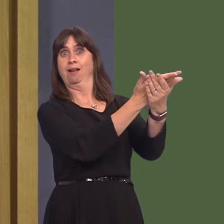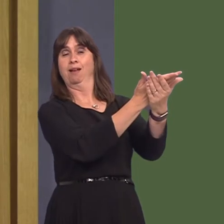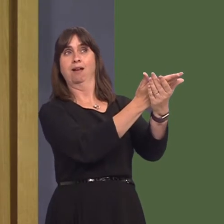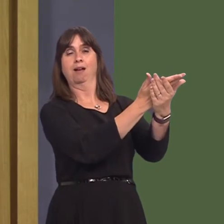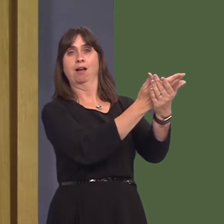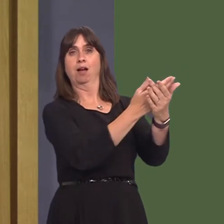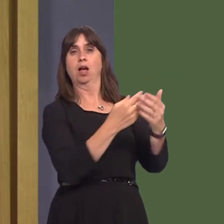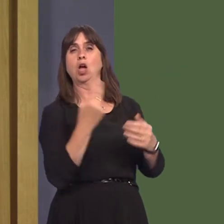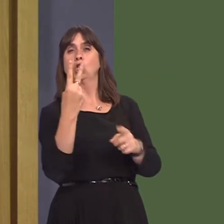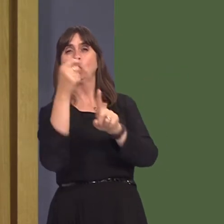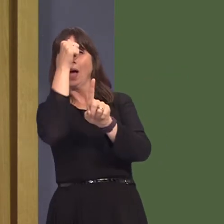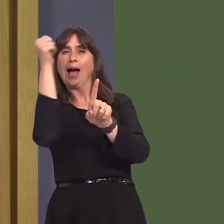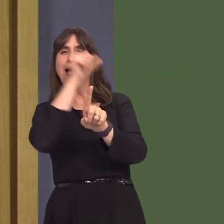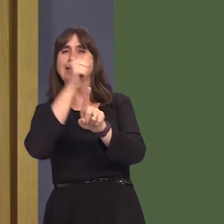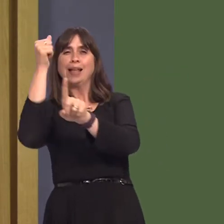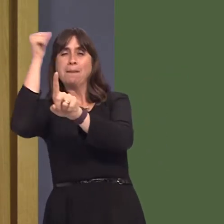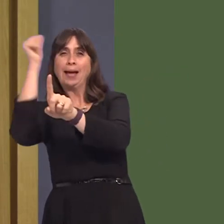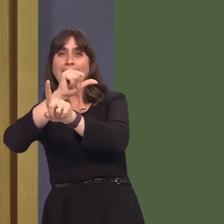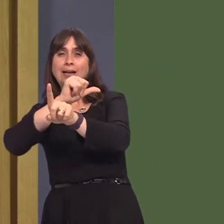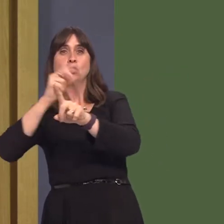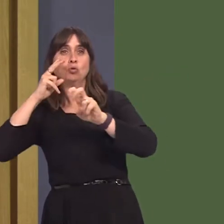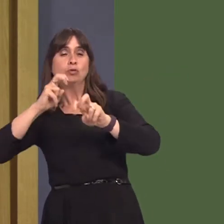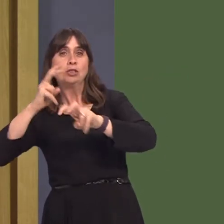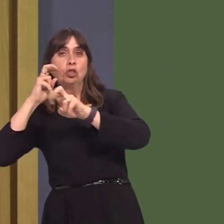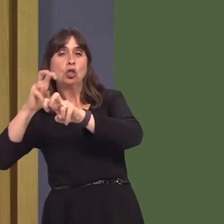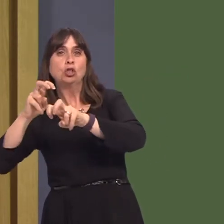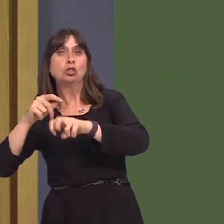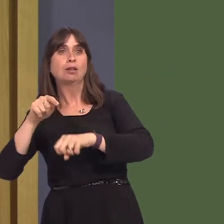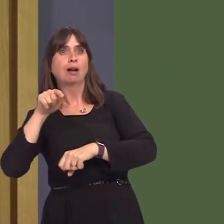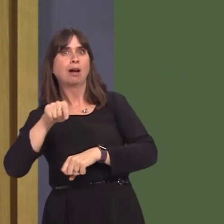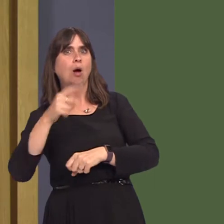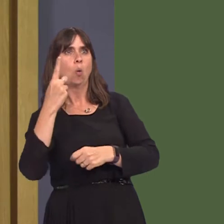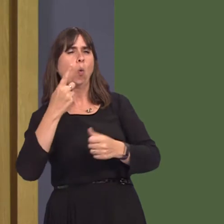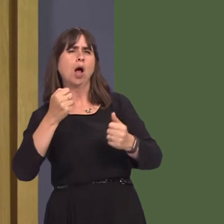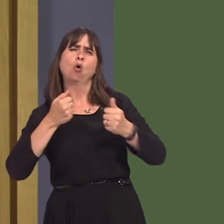of the two academics employed to carry out the work is a self-admitted shooting enthusiast.